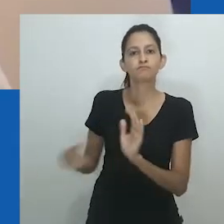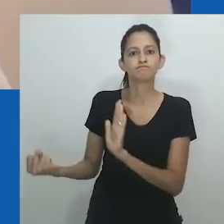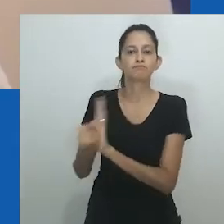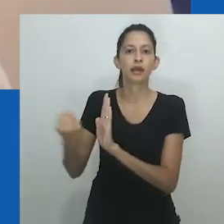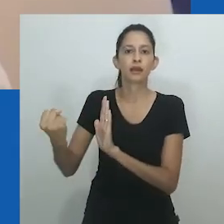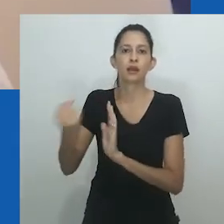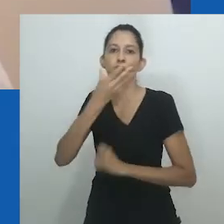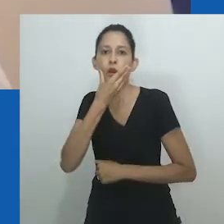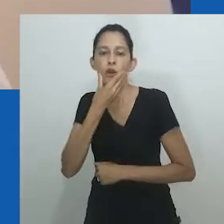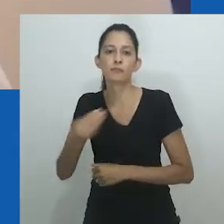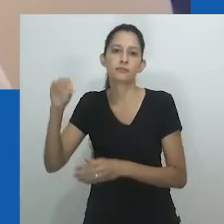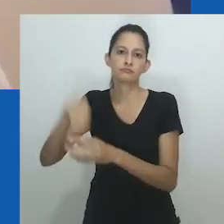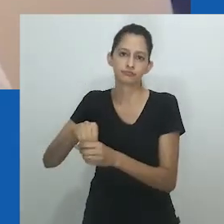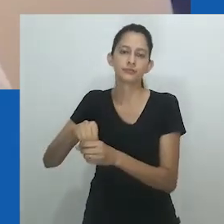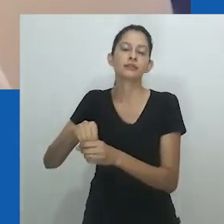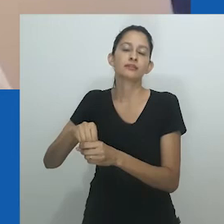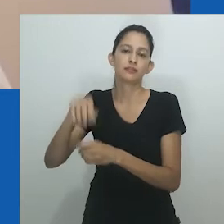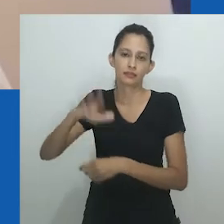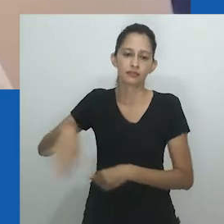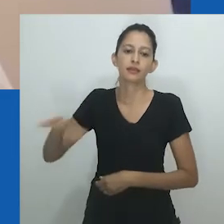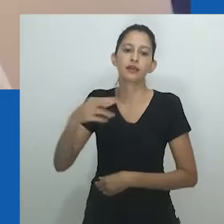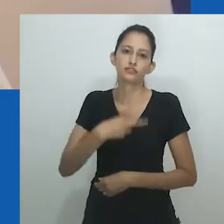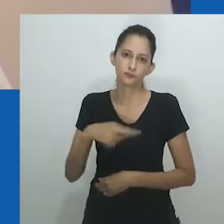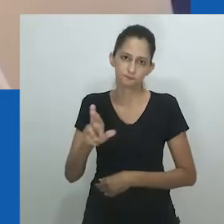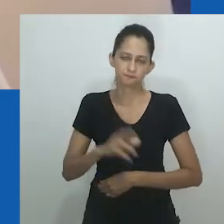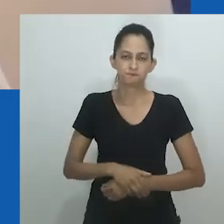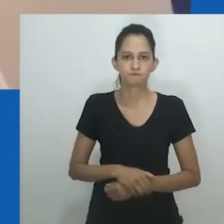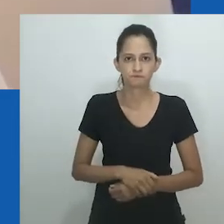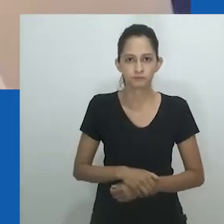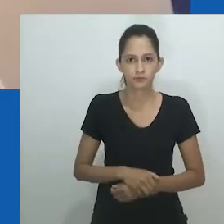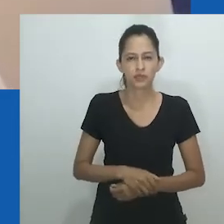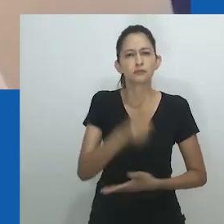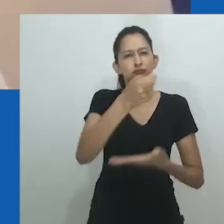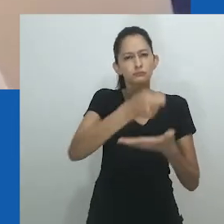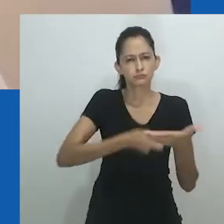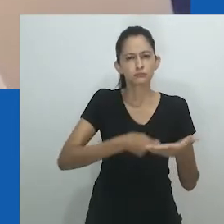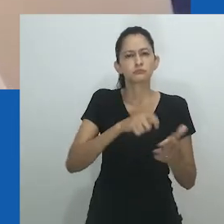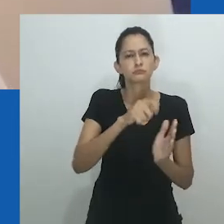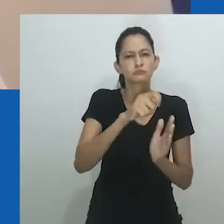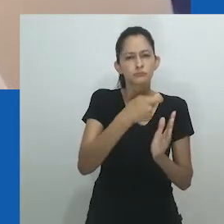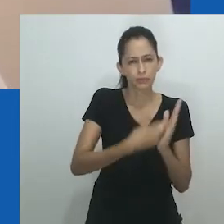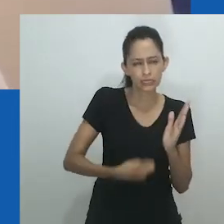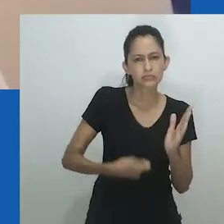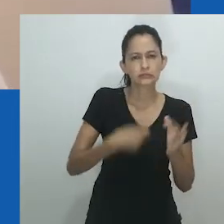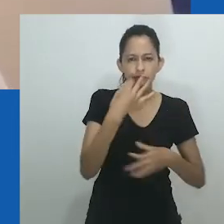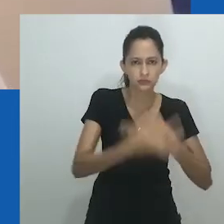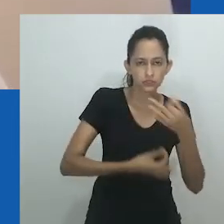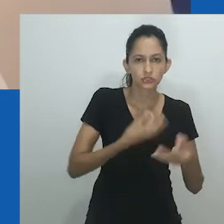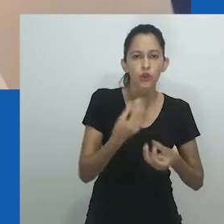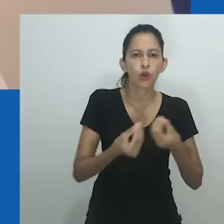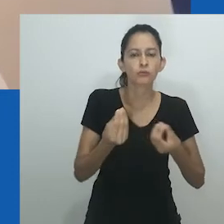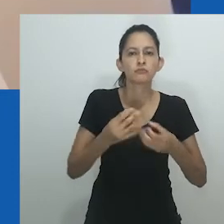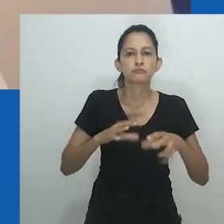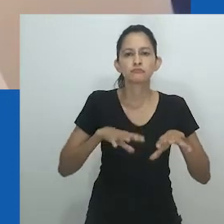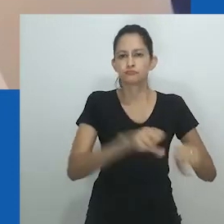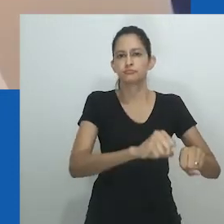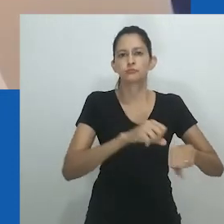Deus era visto como ‘ele’, uma figura masculina com um filho, impondo assim uma masculinização da religião.